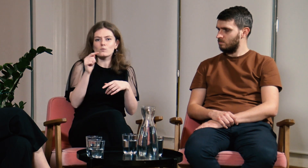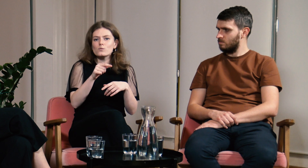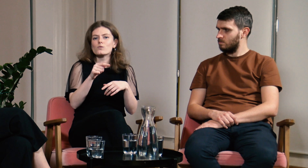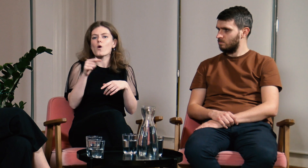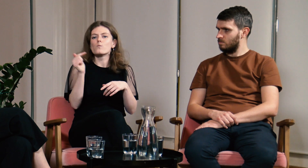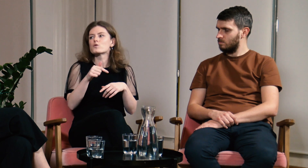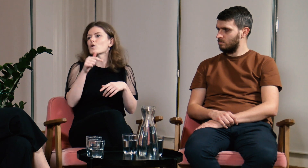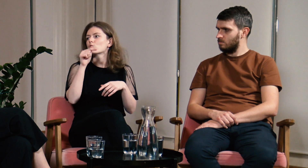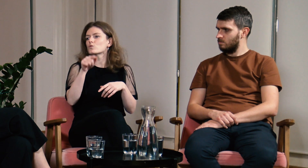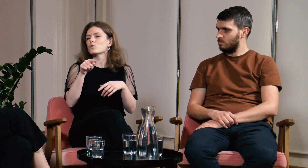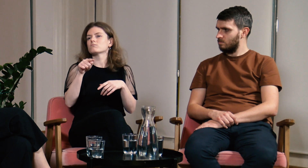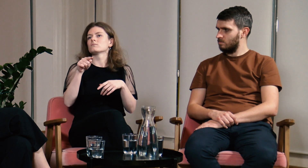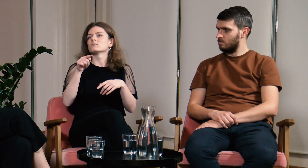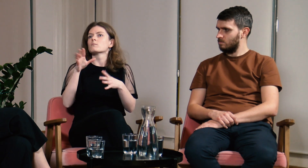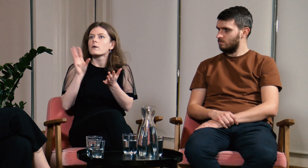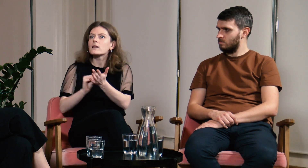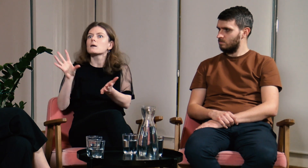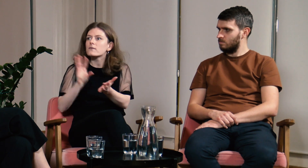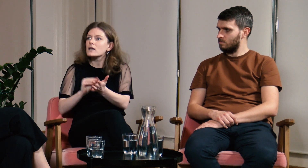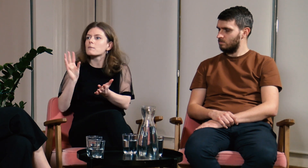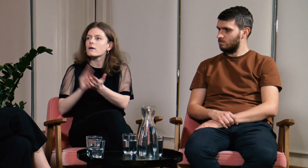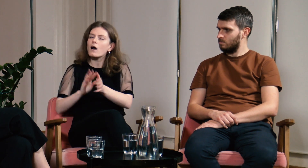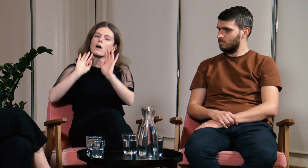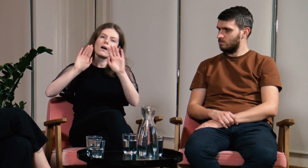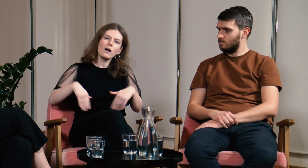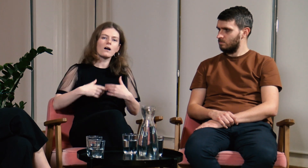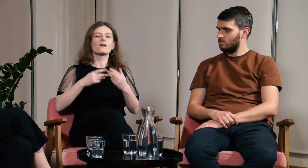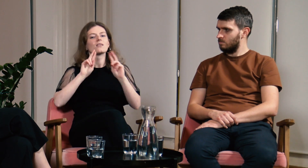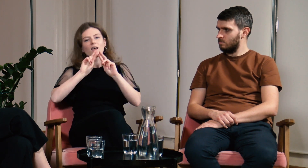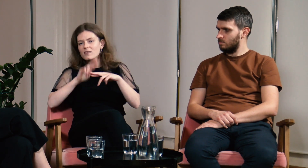Wielokrotnie trzeba coś powtarzać, łatwiej poddaje się w takich sytuacjach.